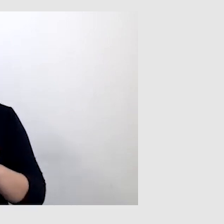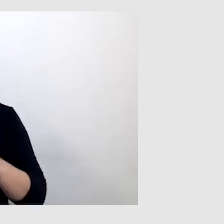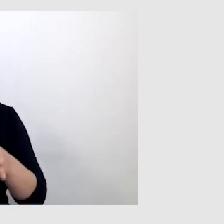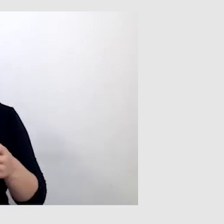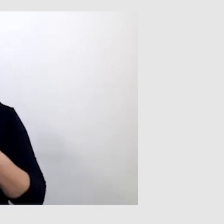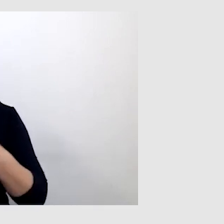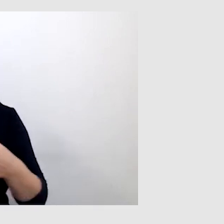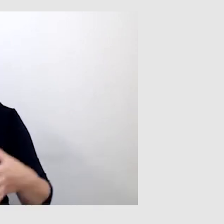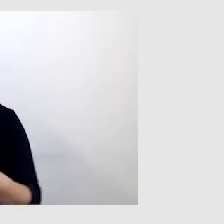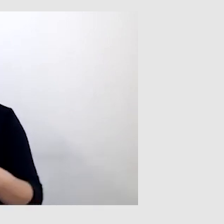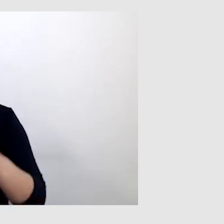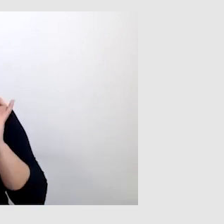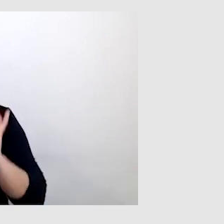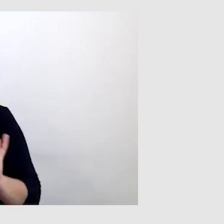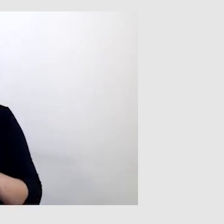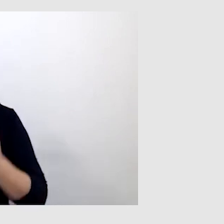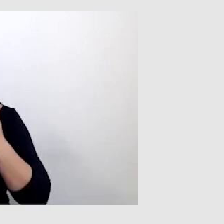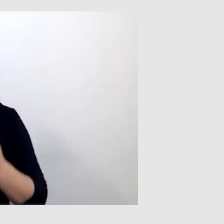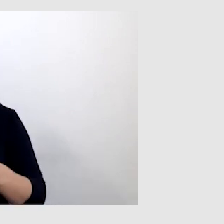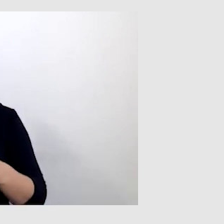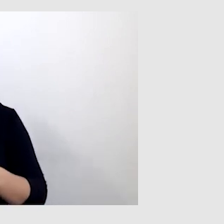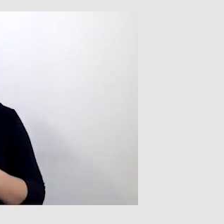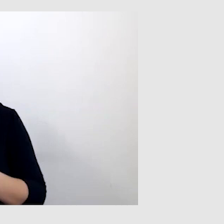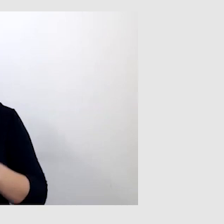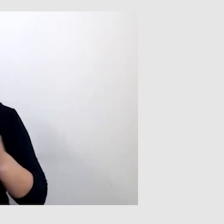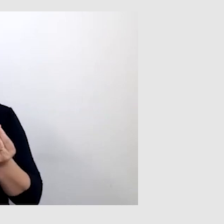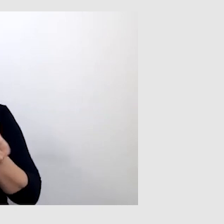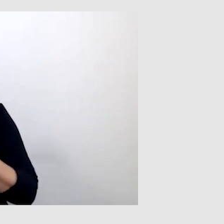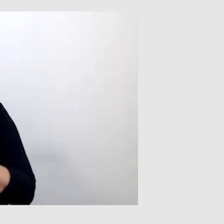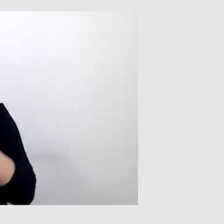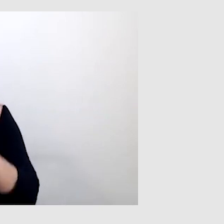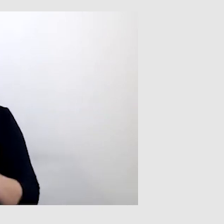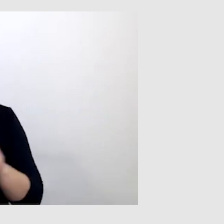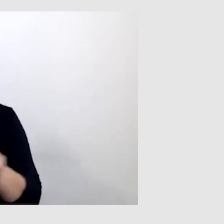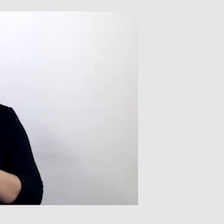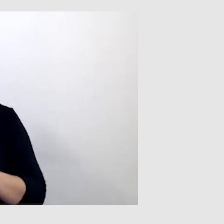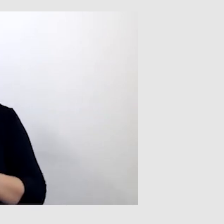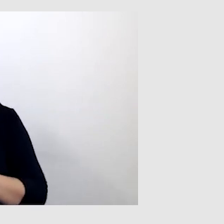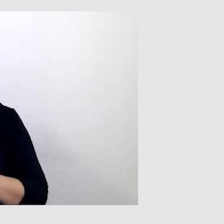Dzięki temu obraz jest płynniejszy. I oczywiście dobra widoczność tego prowadzącego